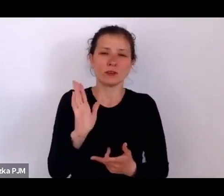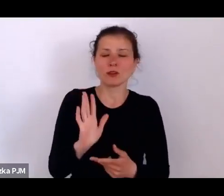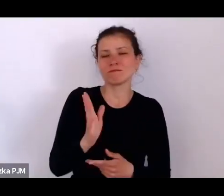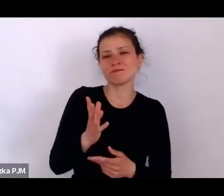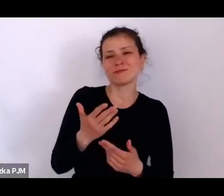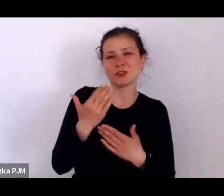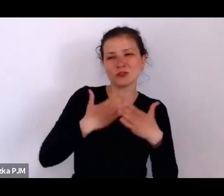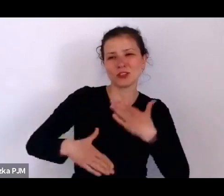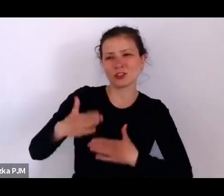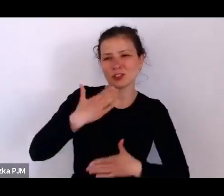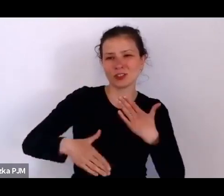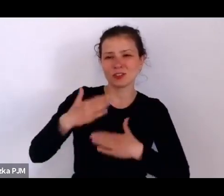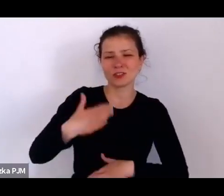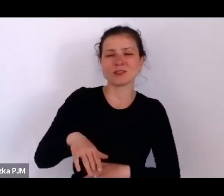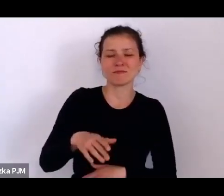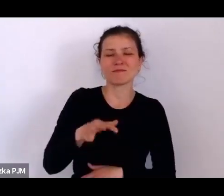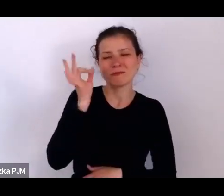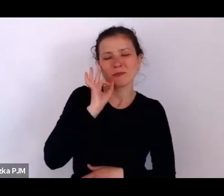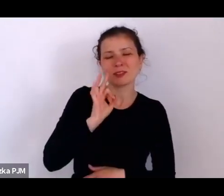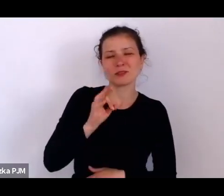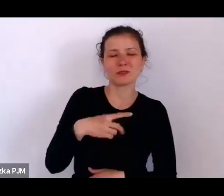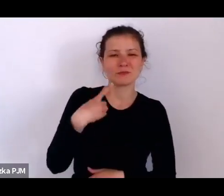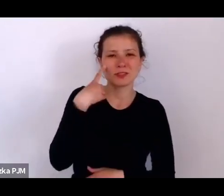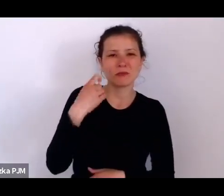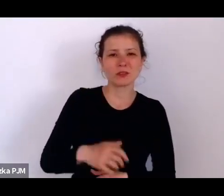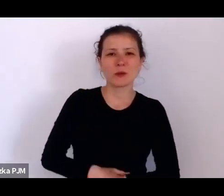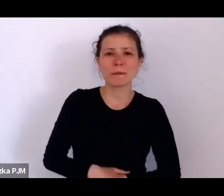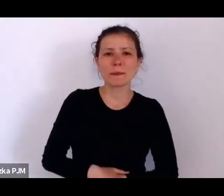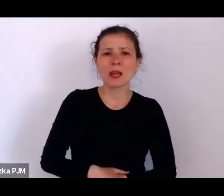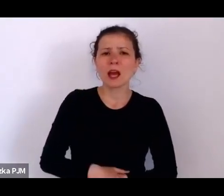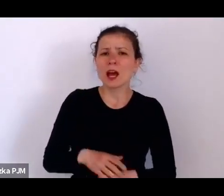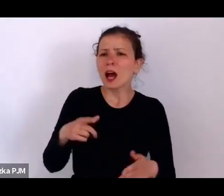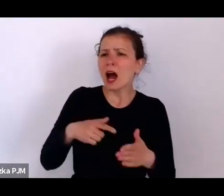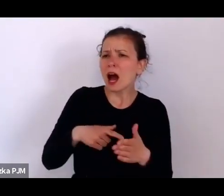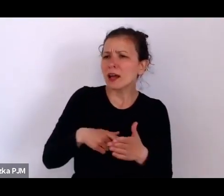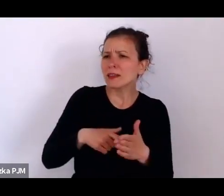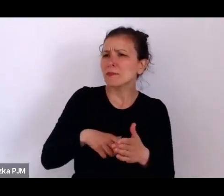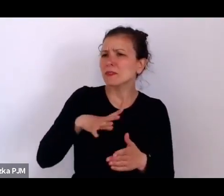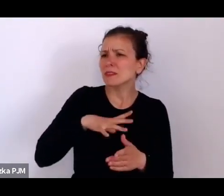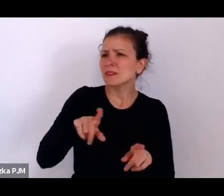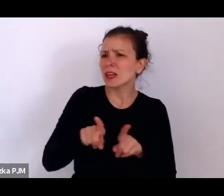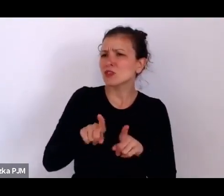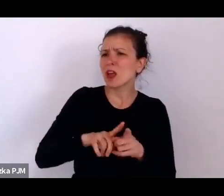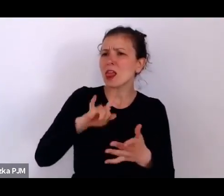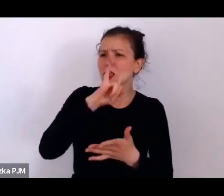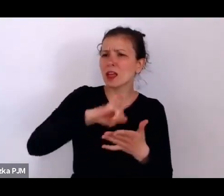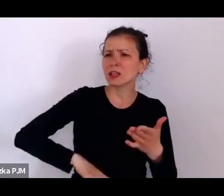A tam jest jeszcze taka legitymacja, bo cały czas krążymy wokół matek i dzieci